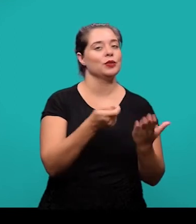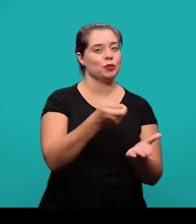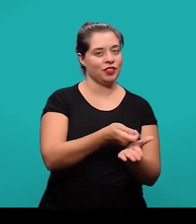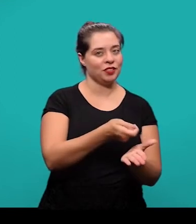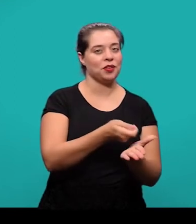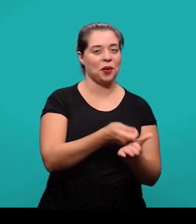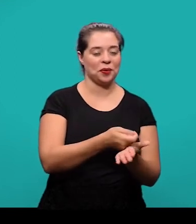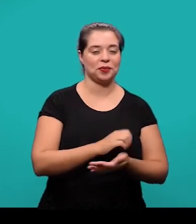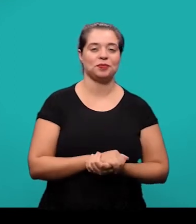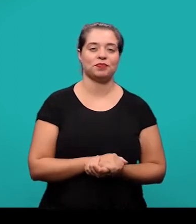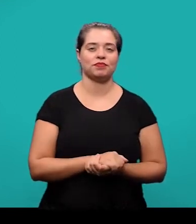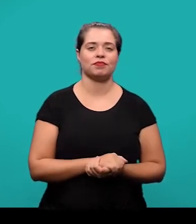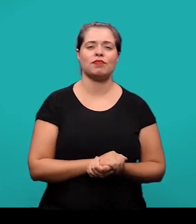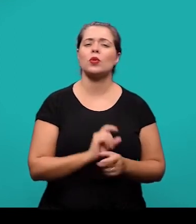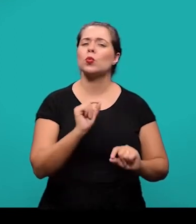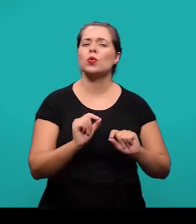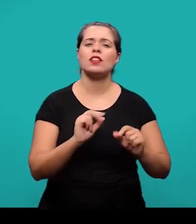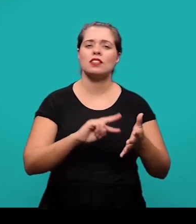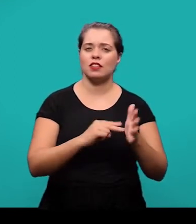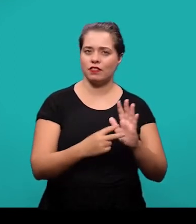As referências é uma lista que contém todos os documentos